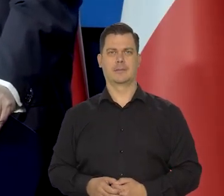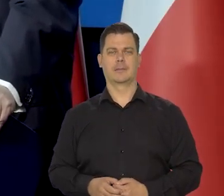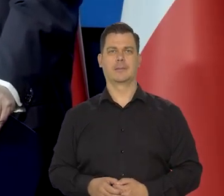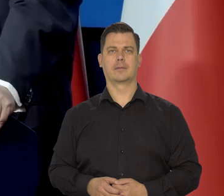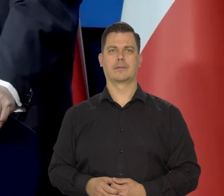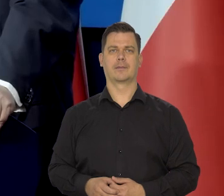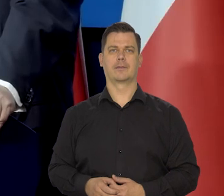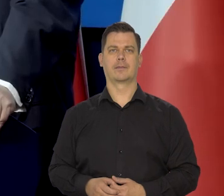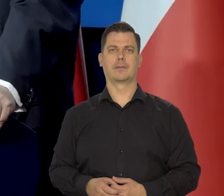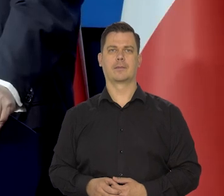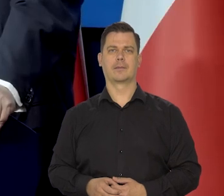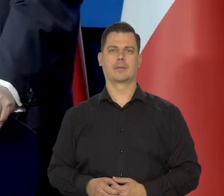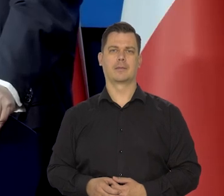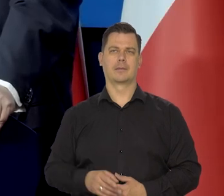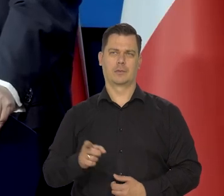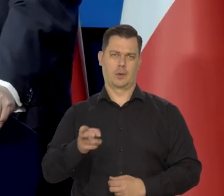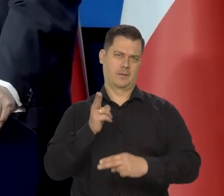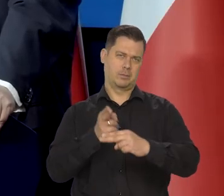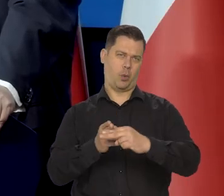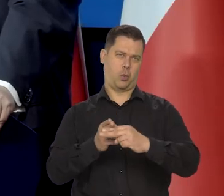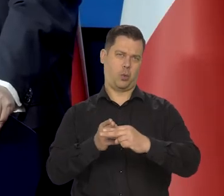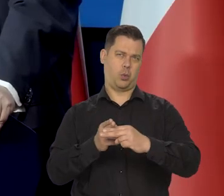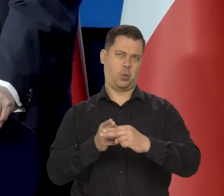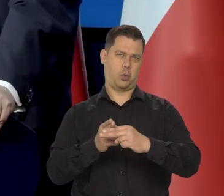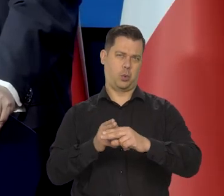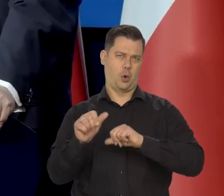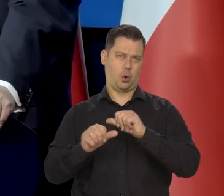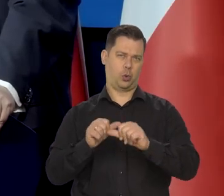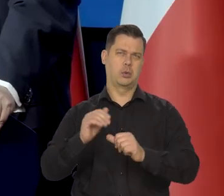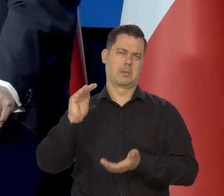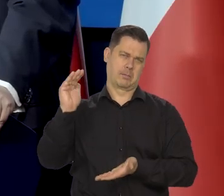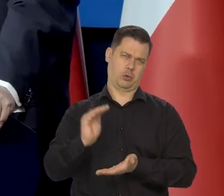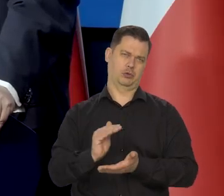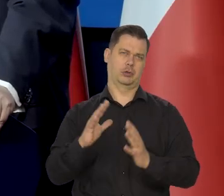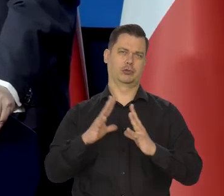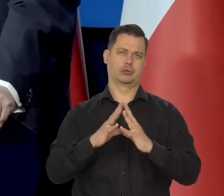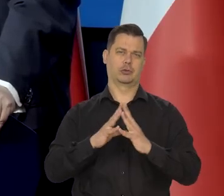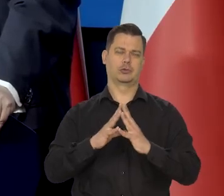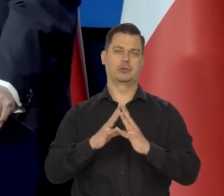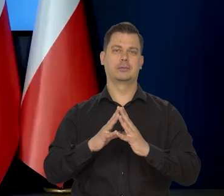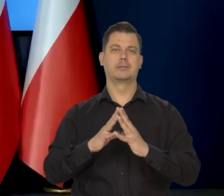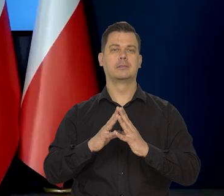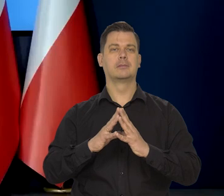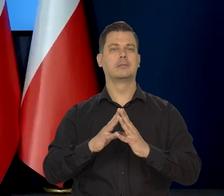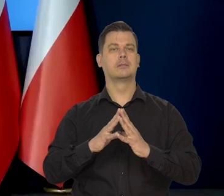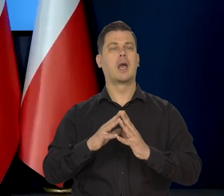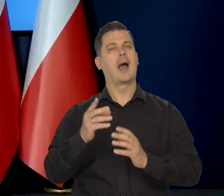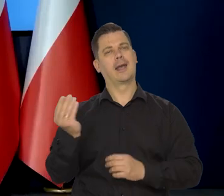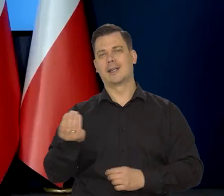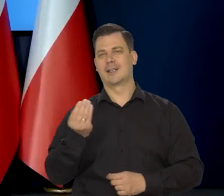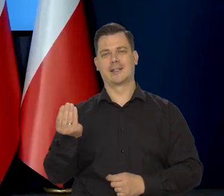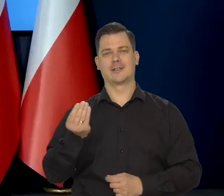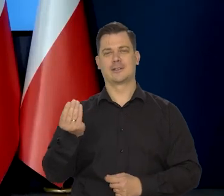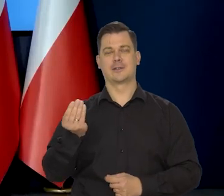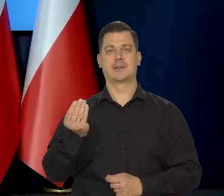No w połowie roku już na pewno tak powinno być. Pani redaktor Sylwia Ale to jeszcze oczywiście jednocyfrowa,